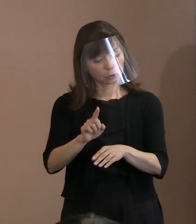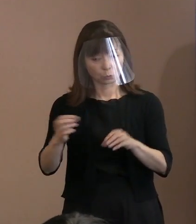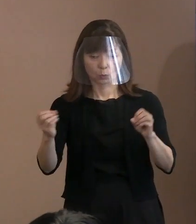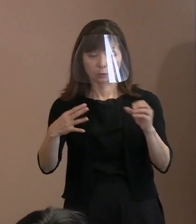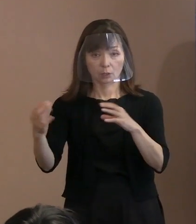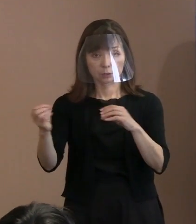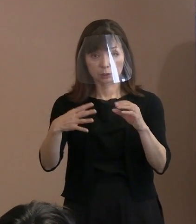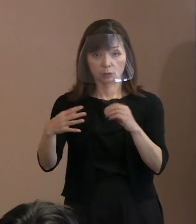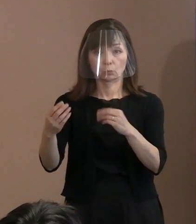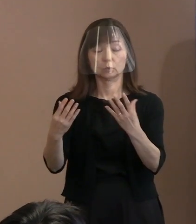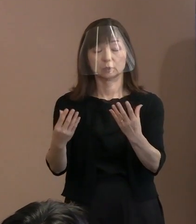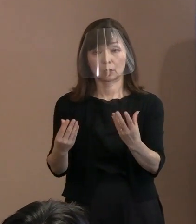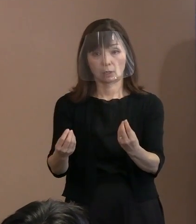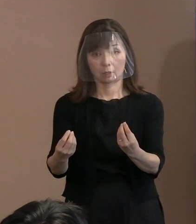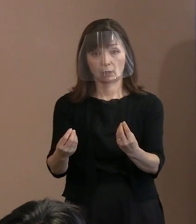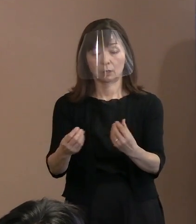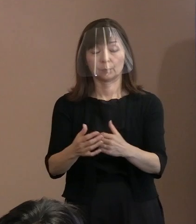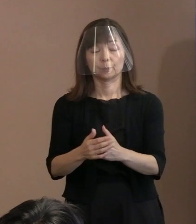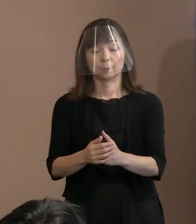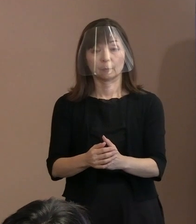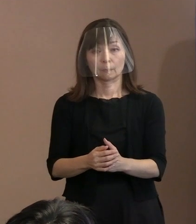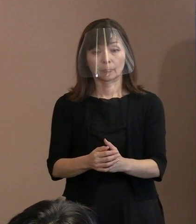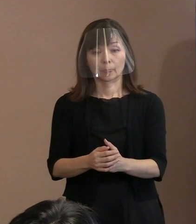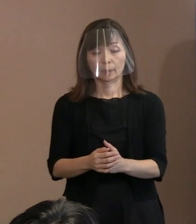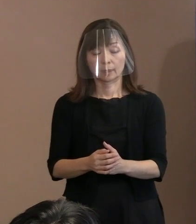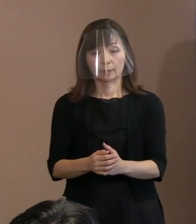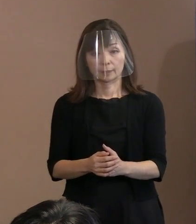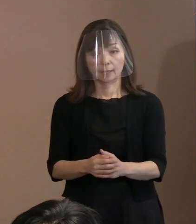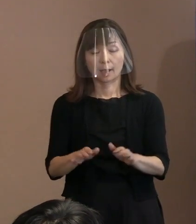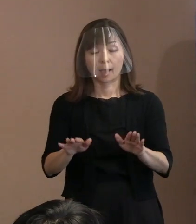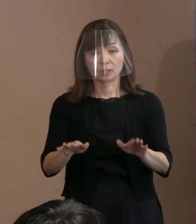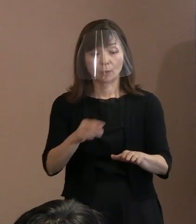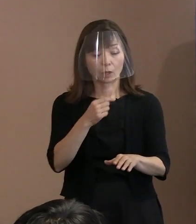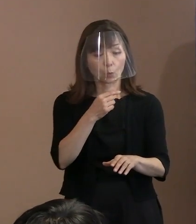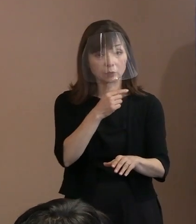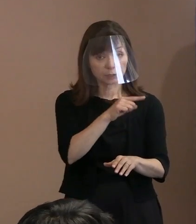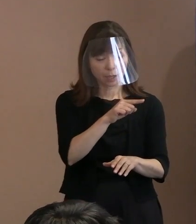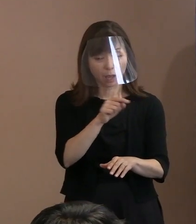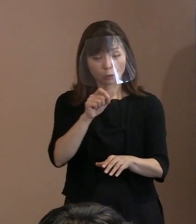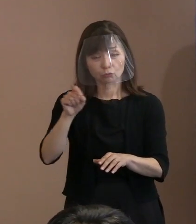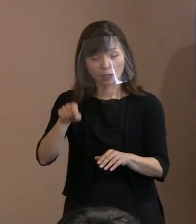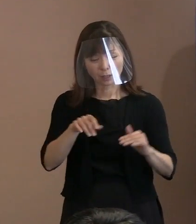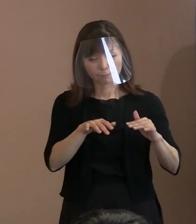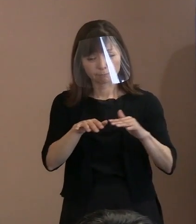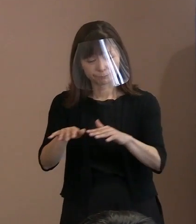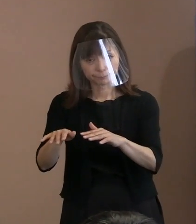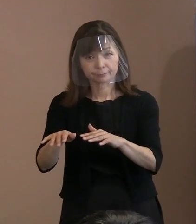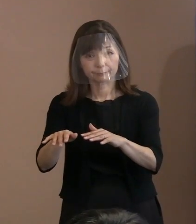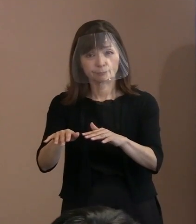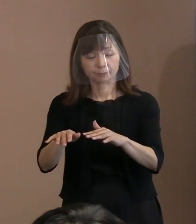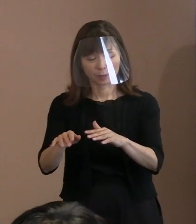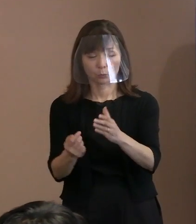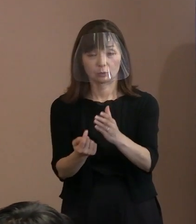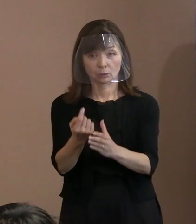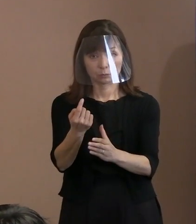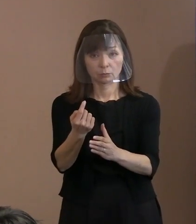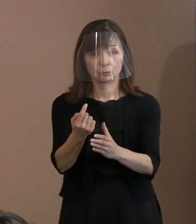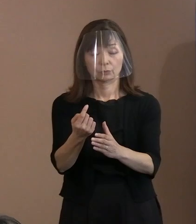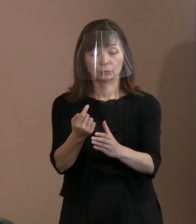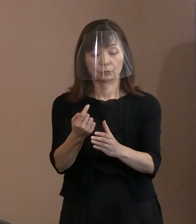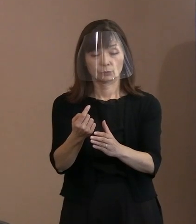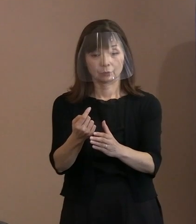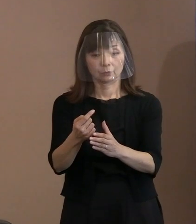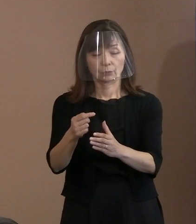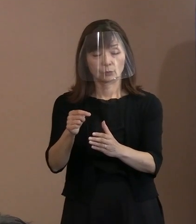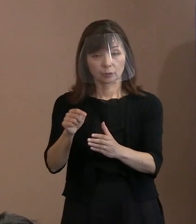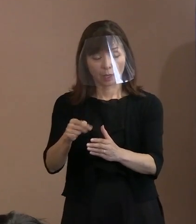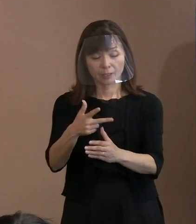今のロシアのウクライナ侵攻といった中で､ 罪のない市民が日常的に